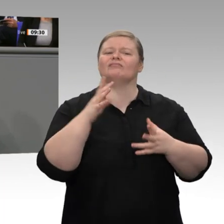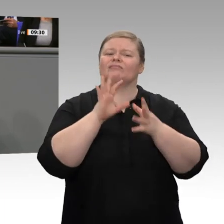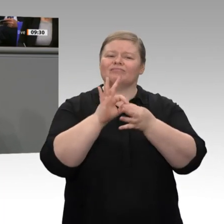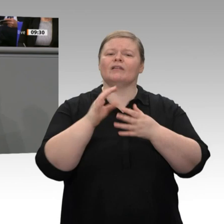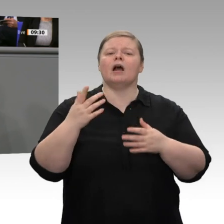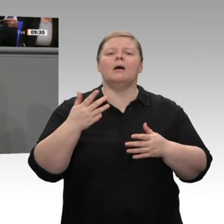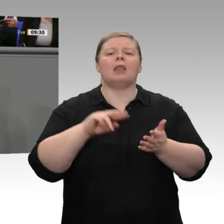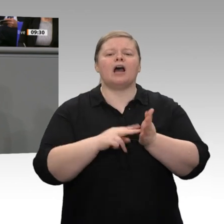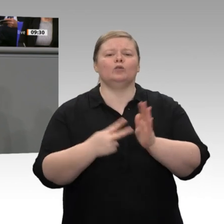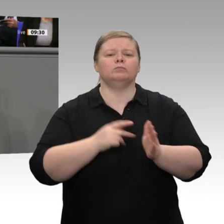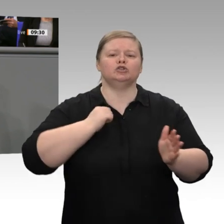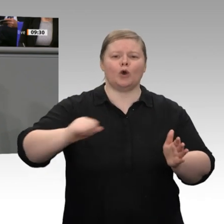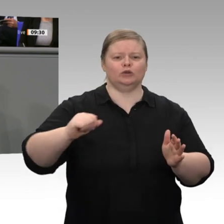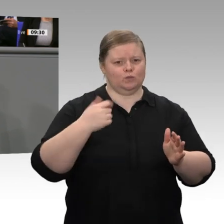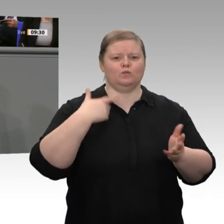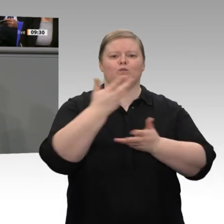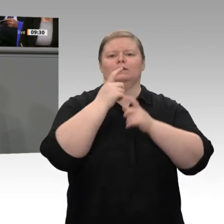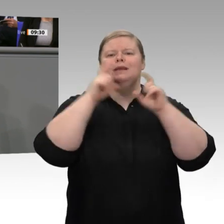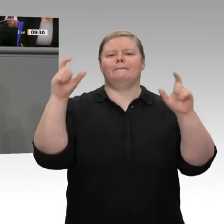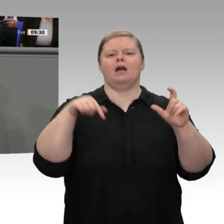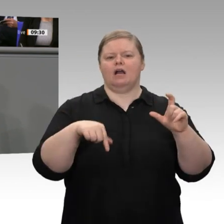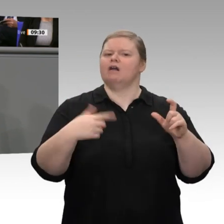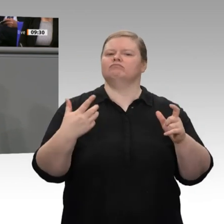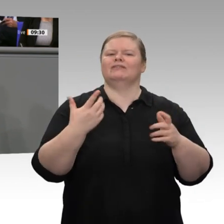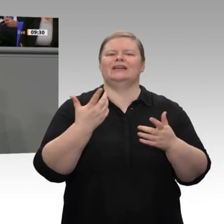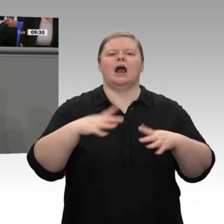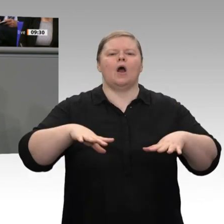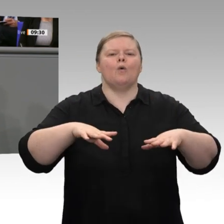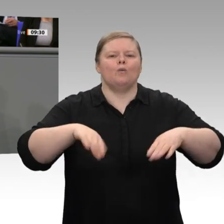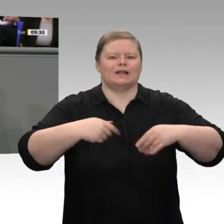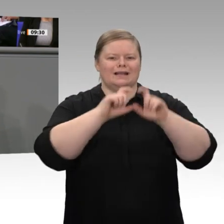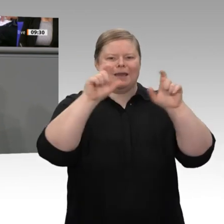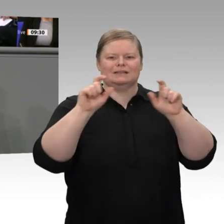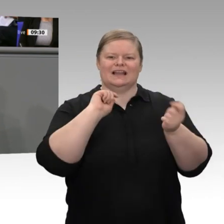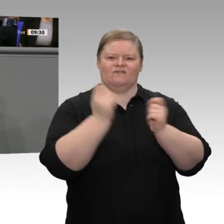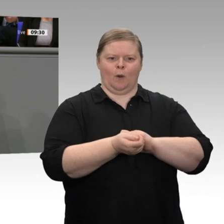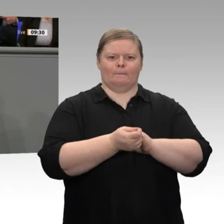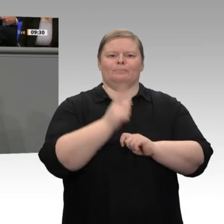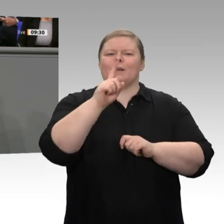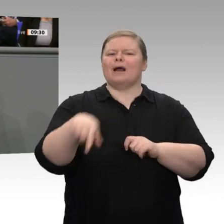Ich finde, das Thema Landwirtschaft wird zu selten durch die wirtschaftliche Brille betrachtet: Es heißt Landwirtschaft;